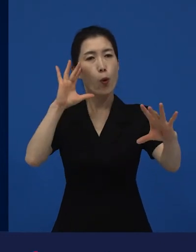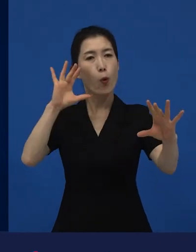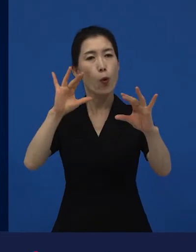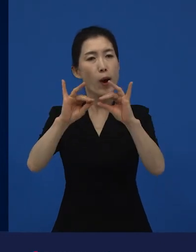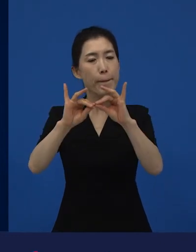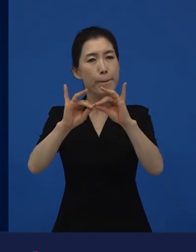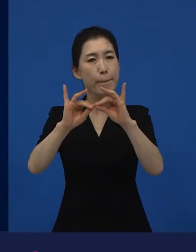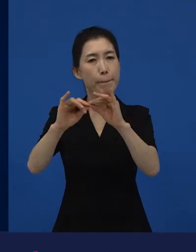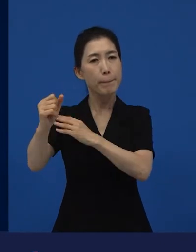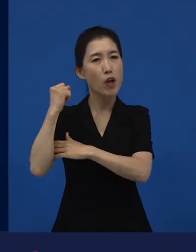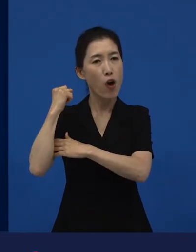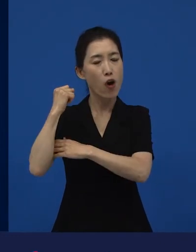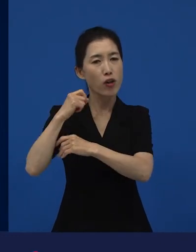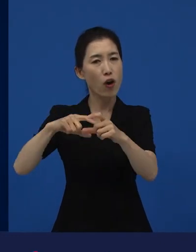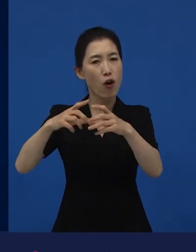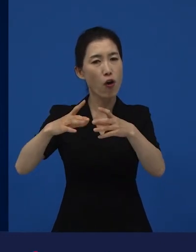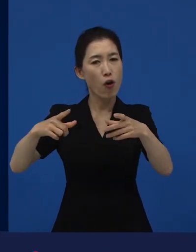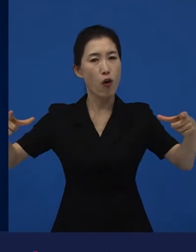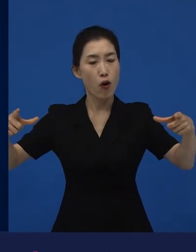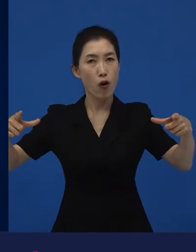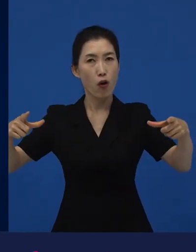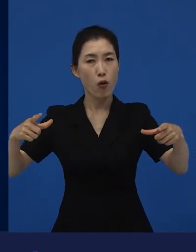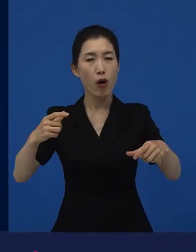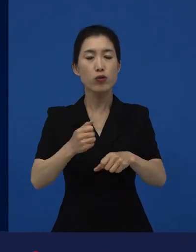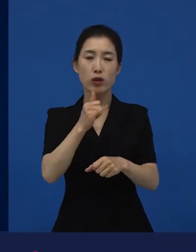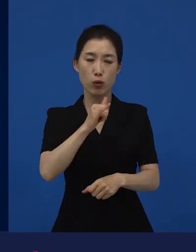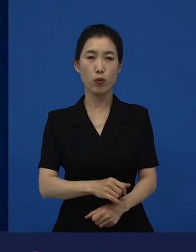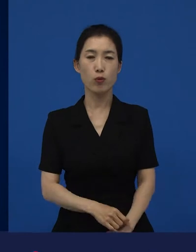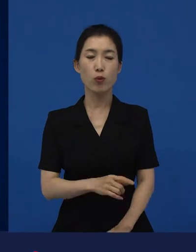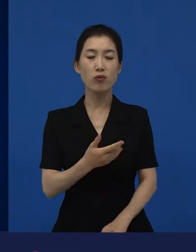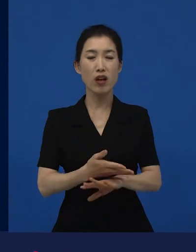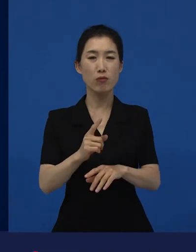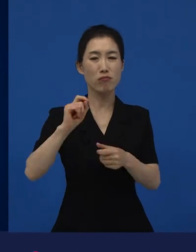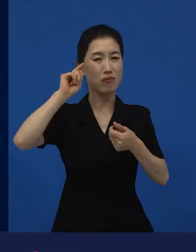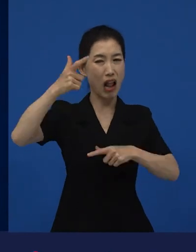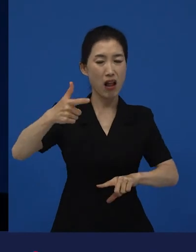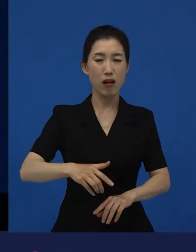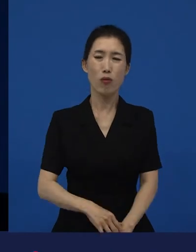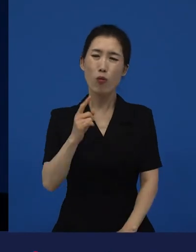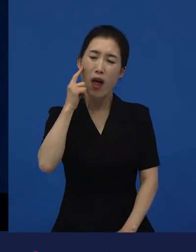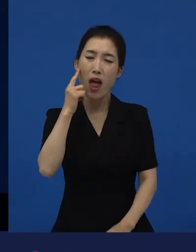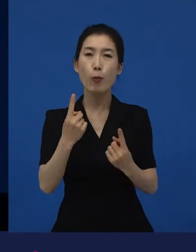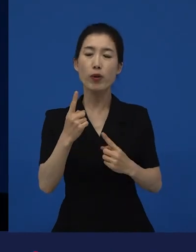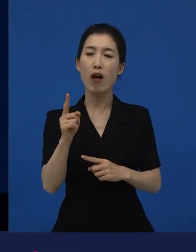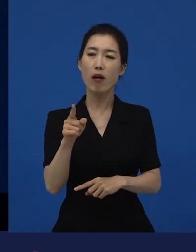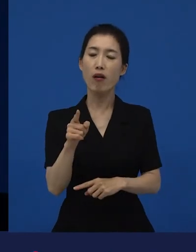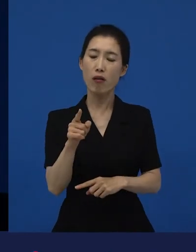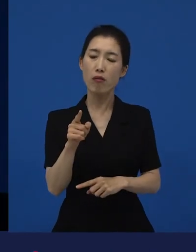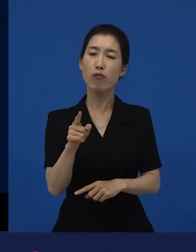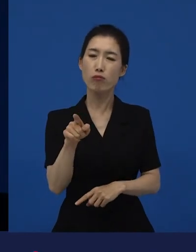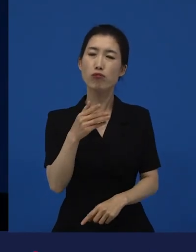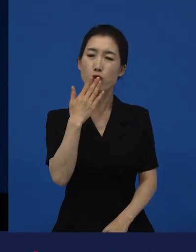그리고 그렇지, 그럴 수 있지, 라고 잠깐 기다려 줄 수 있다면 그거는 역시 기분 좋은 변화다.